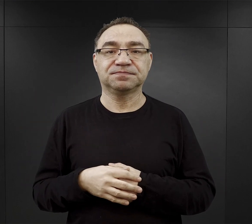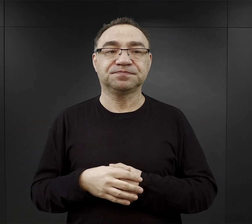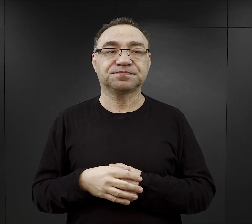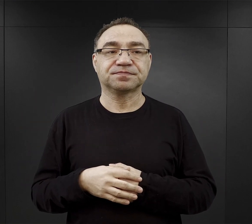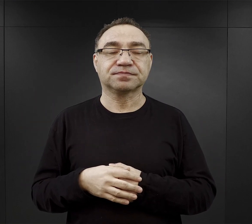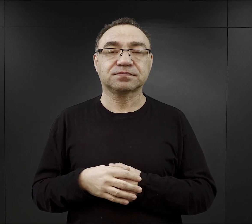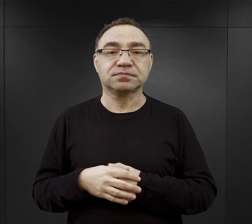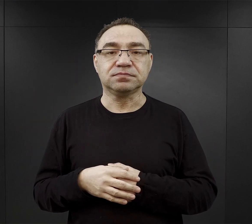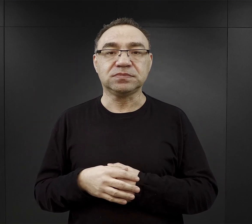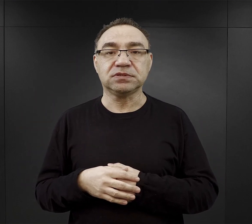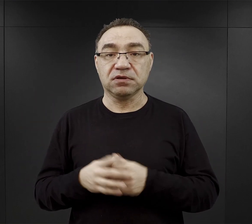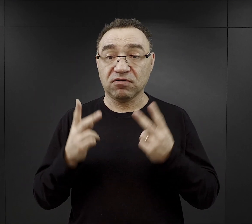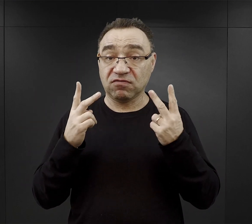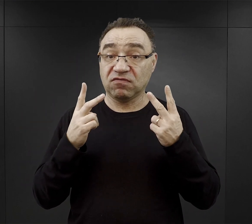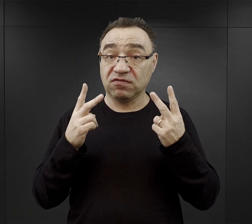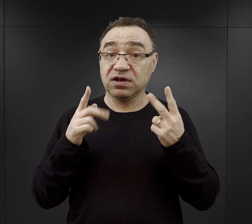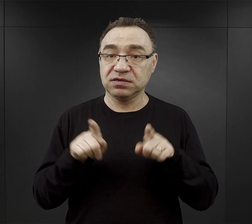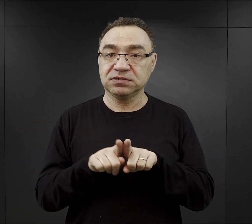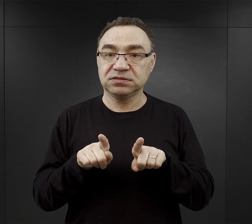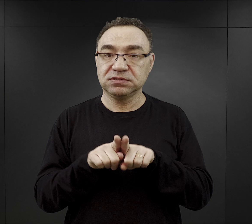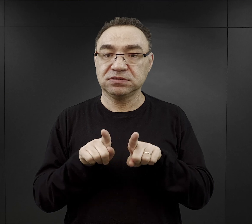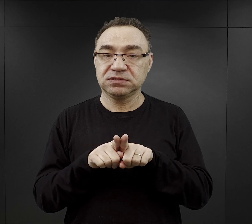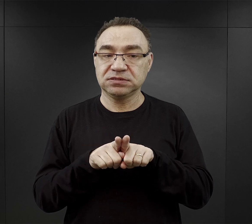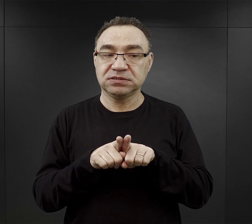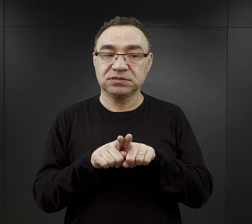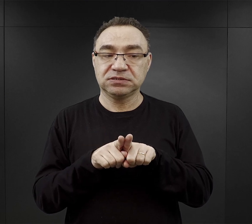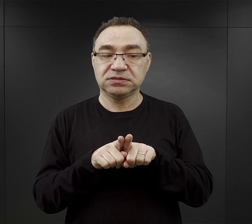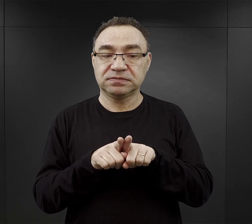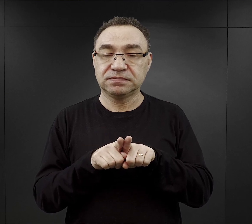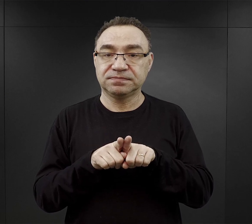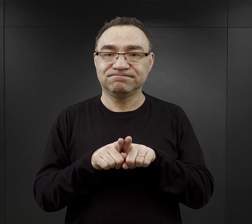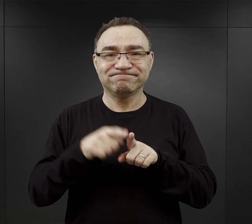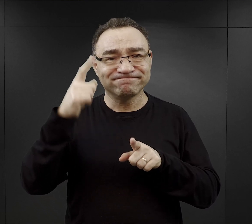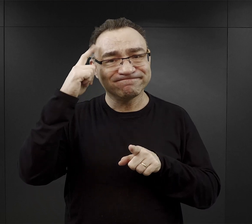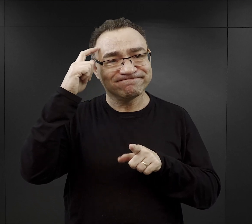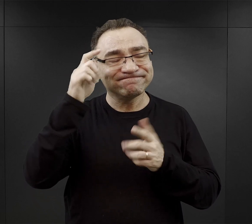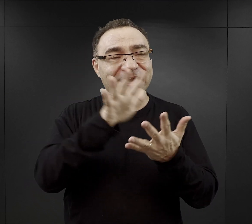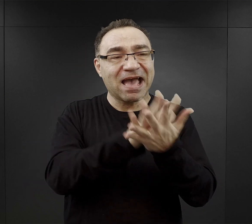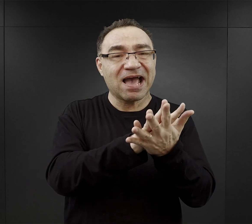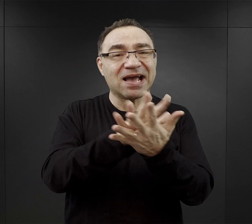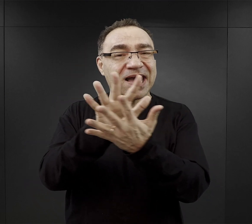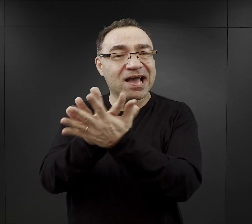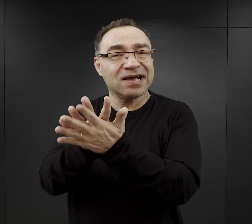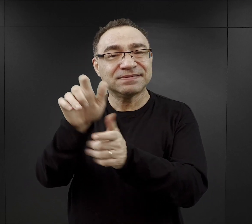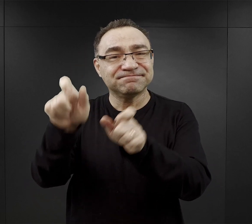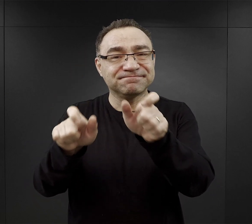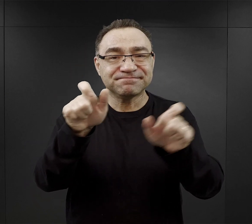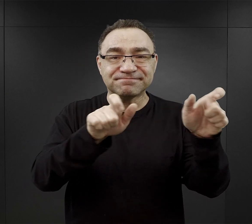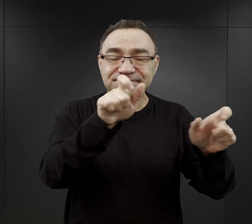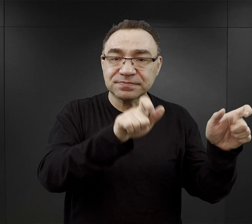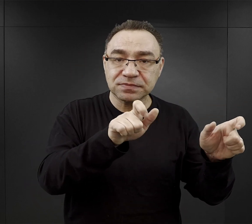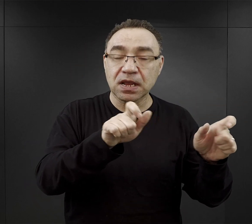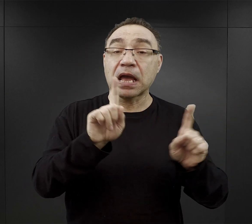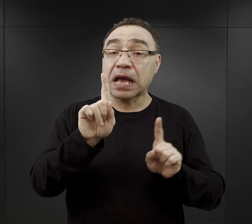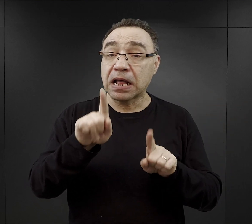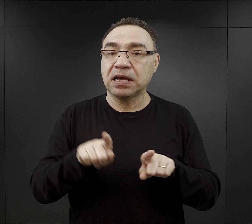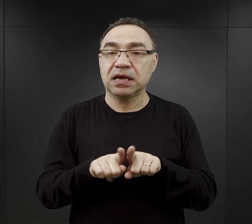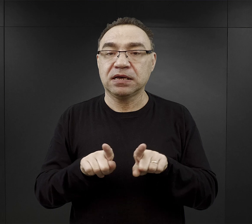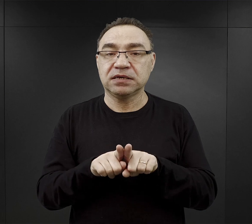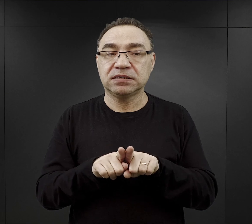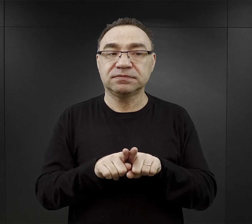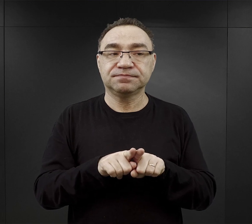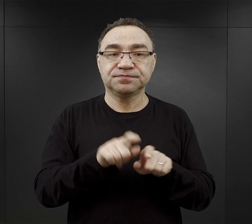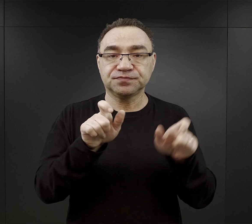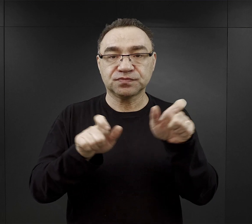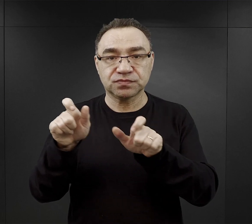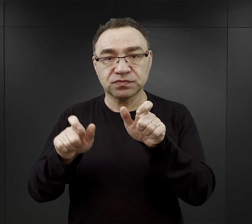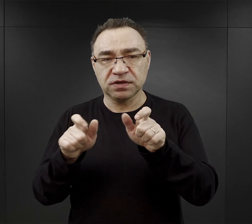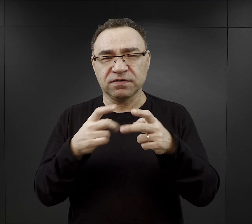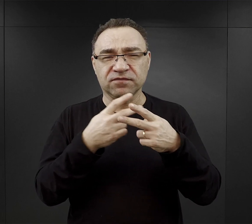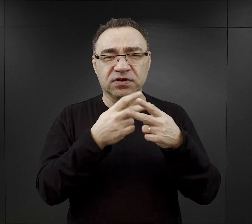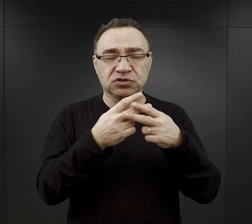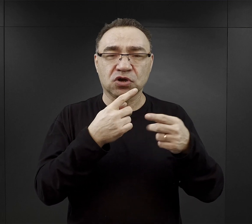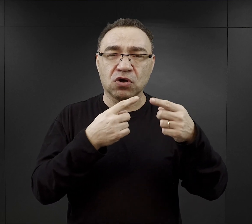Niewątpliwie tutaj ważna była również konstrukcja psychiczna danej osoby, ale też i więźniowie zwracali uwagę na